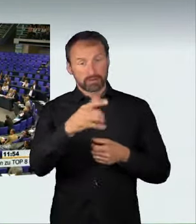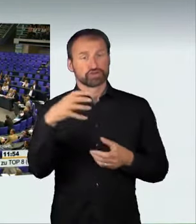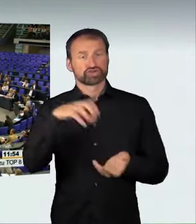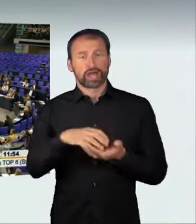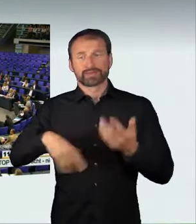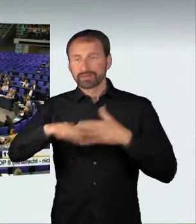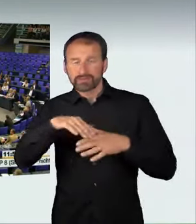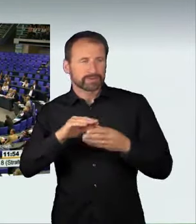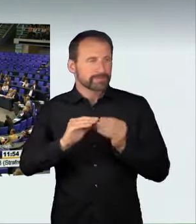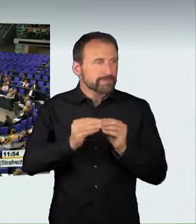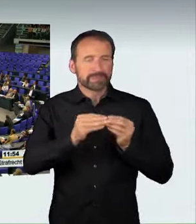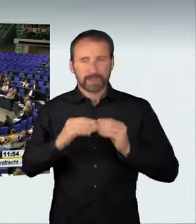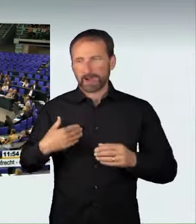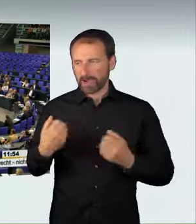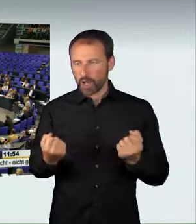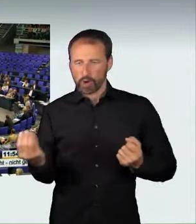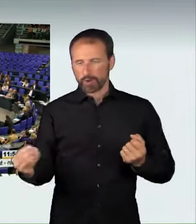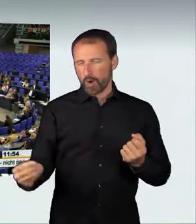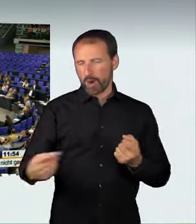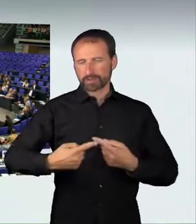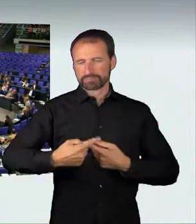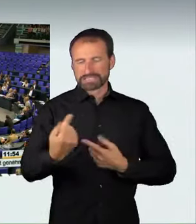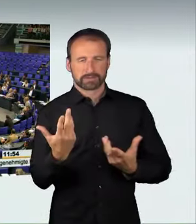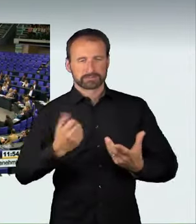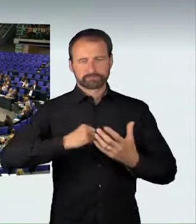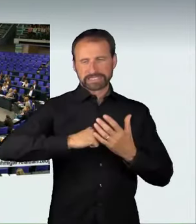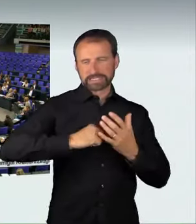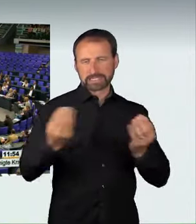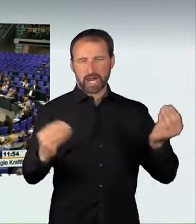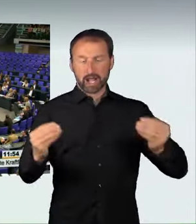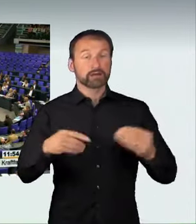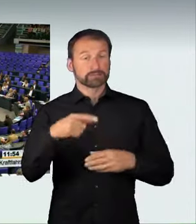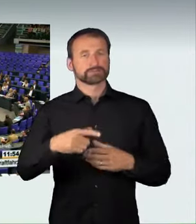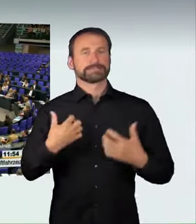nachdem sie die Kontrolle über ihr Fahrzeug verloren hatten. In Berlin, Mönchengladbach und Köln sind solche Raser